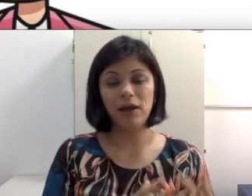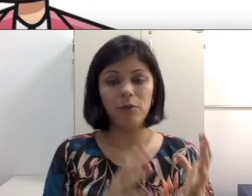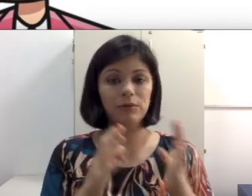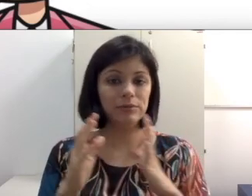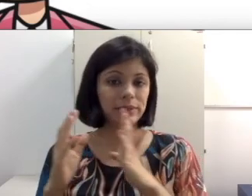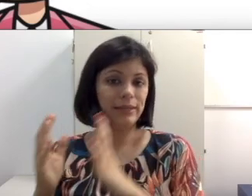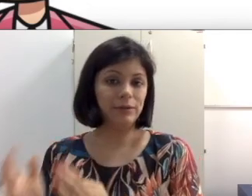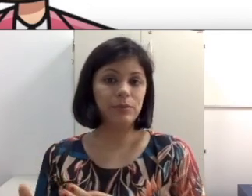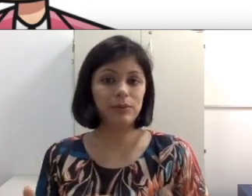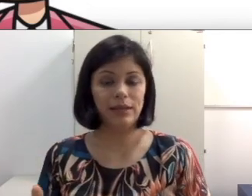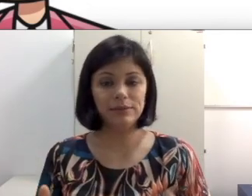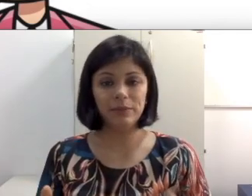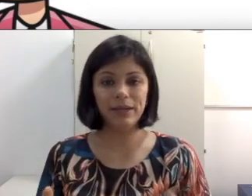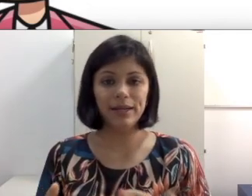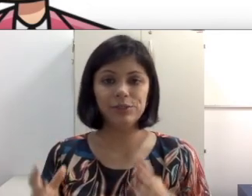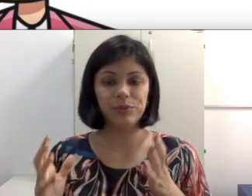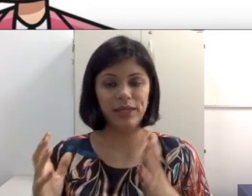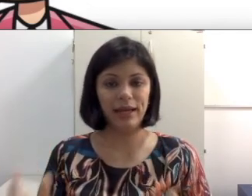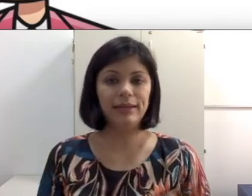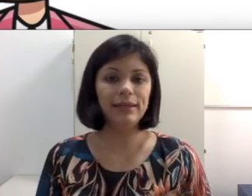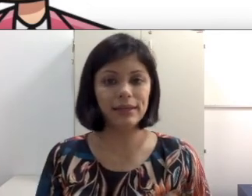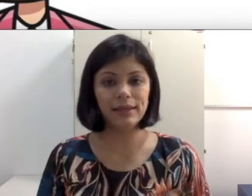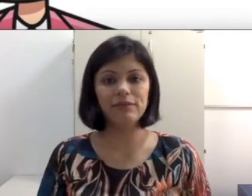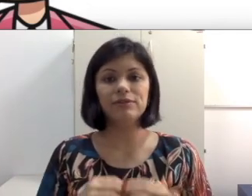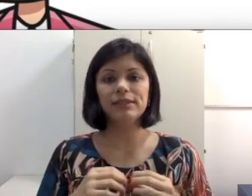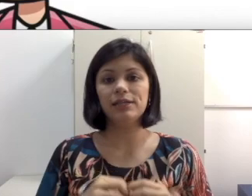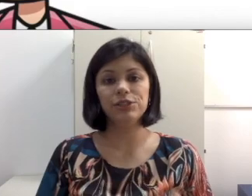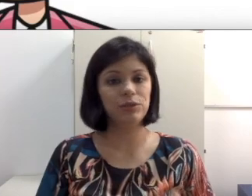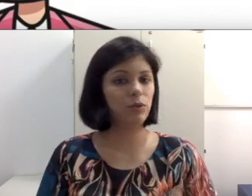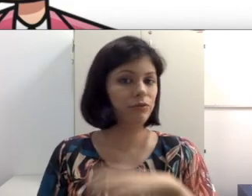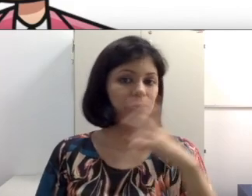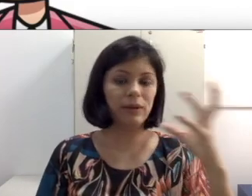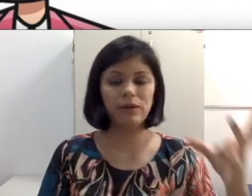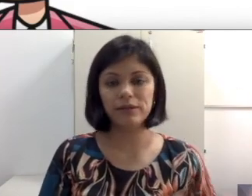o aluno sentado para o lado da parede porque ali que você acha que o ouvido melhor dele